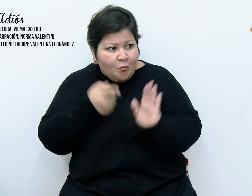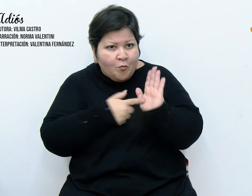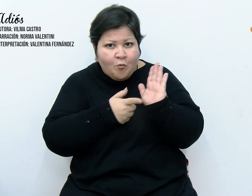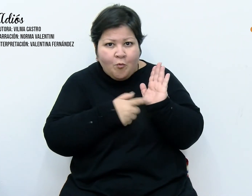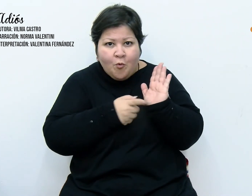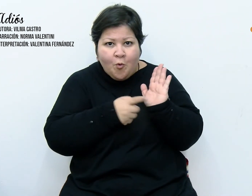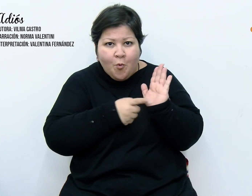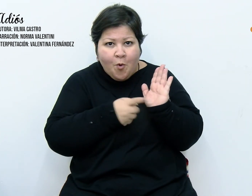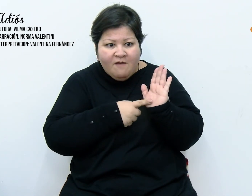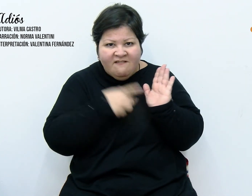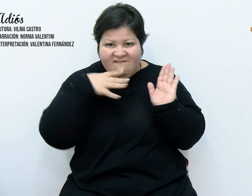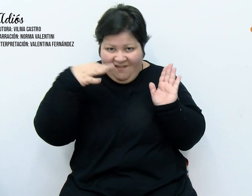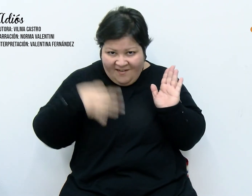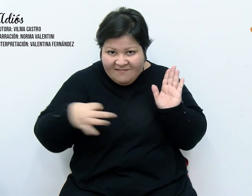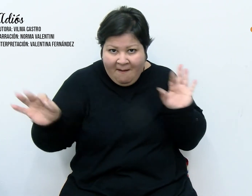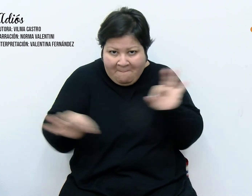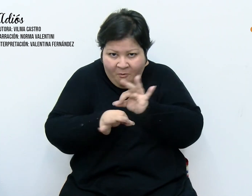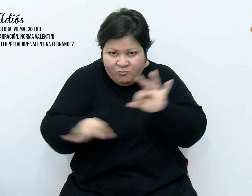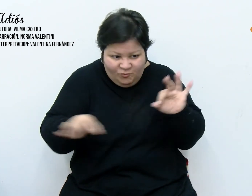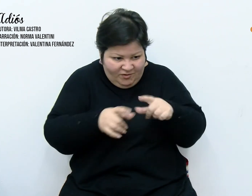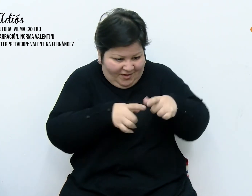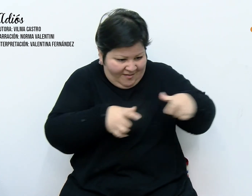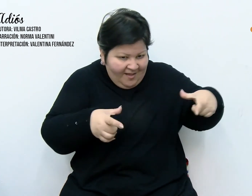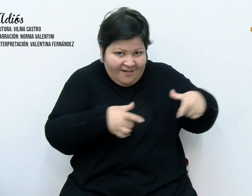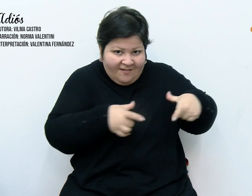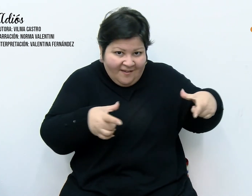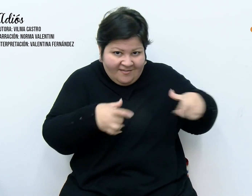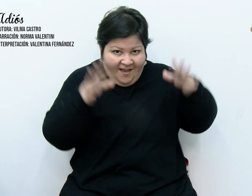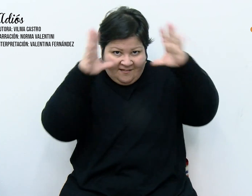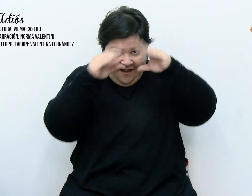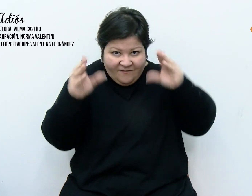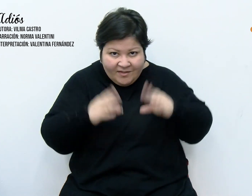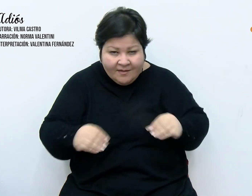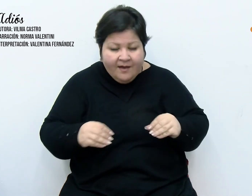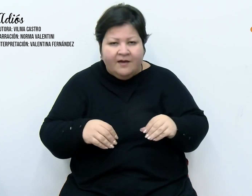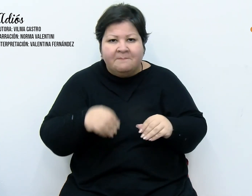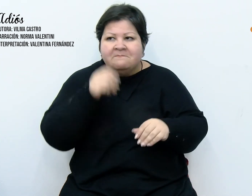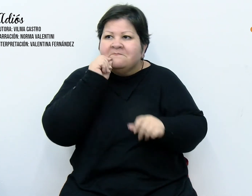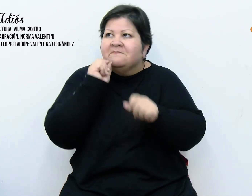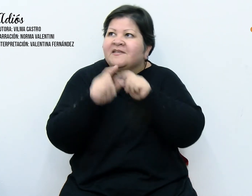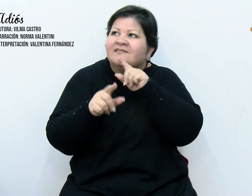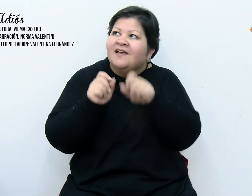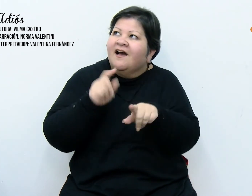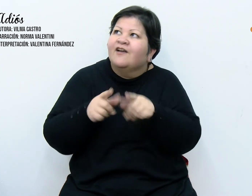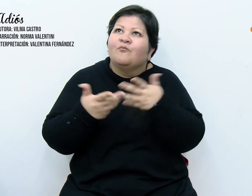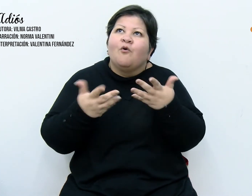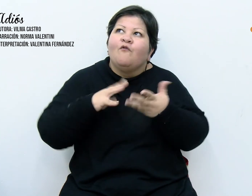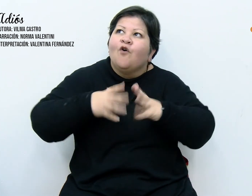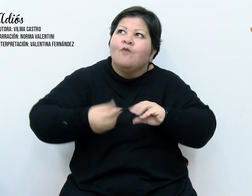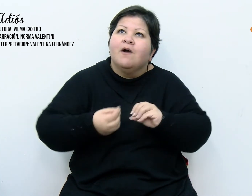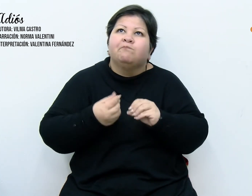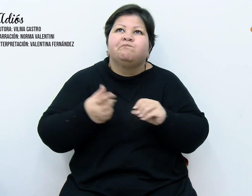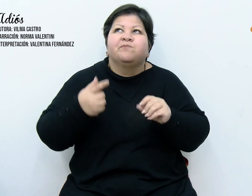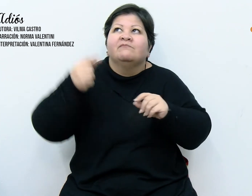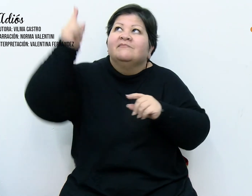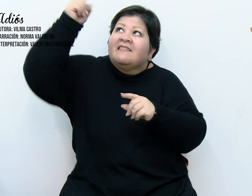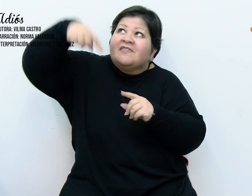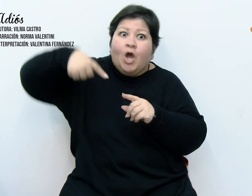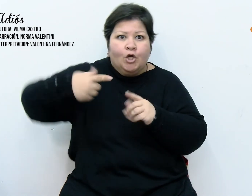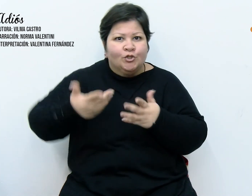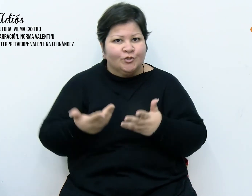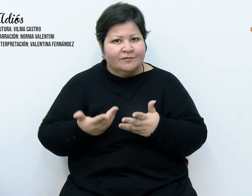tamaña revelación, decían que era un mensaje divino y que yo era la elegida. Algunos antes de